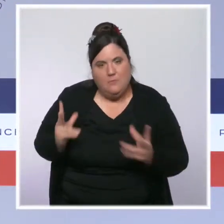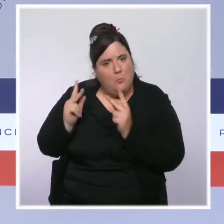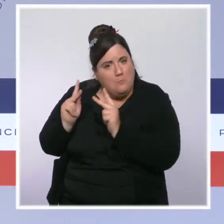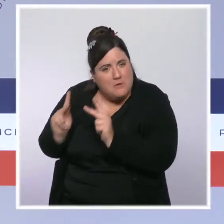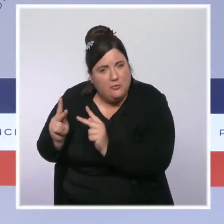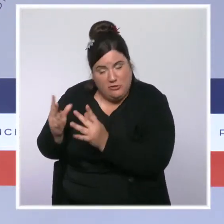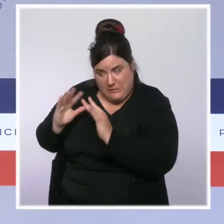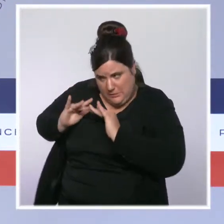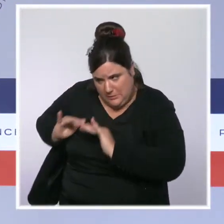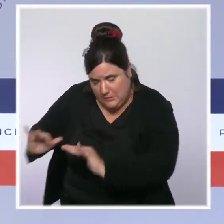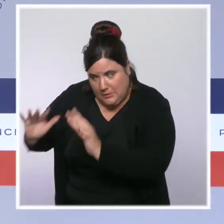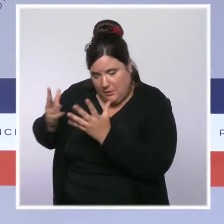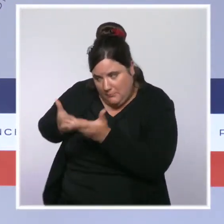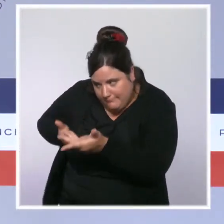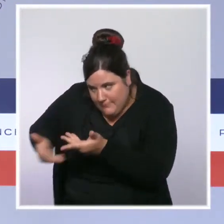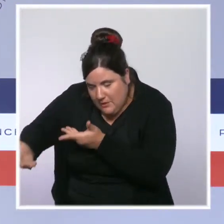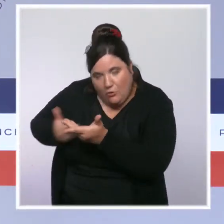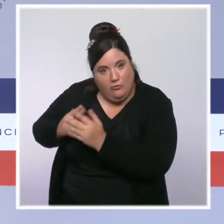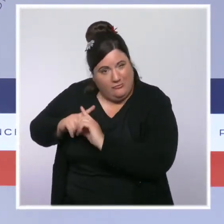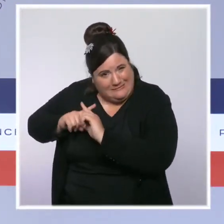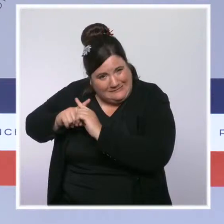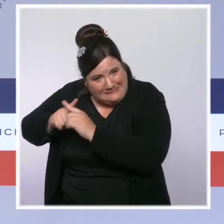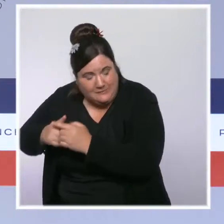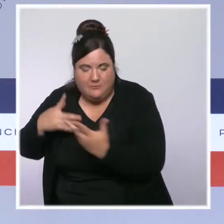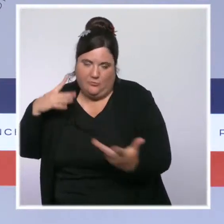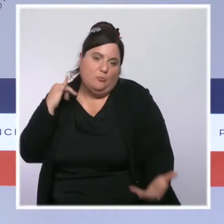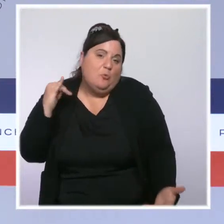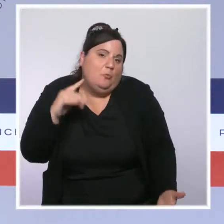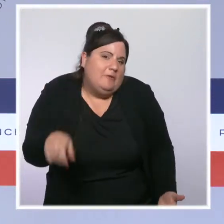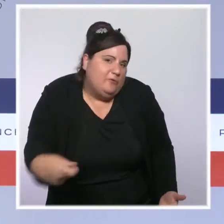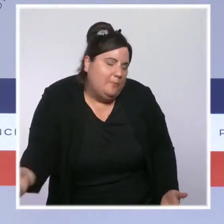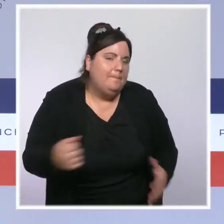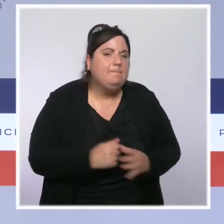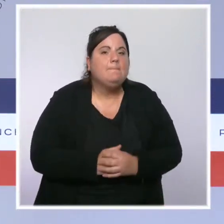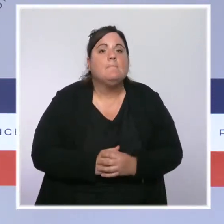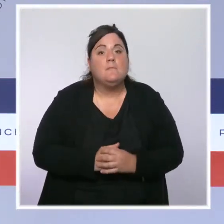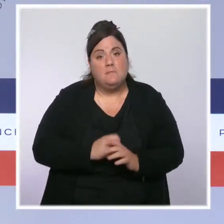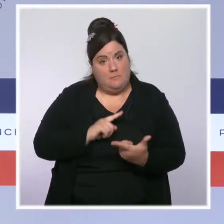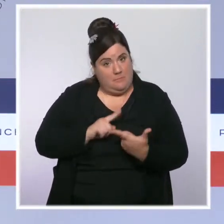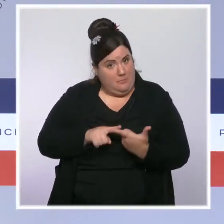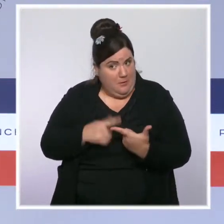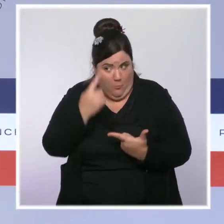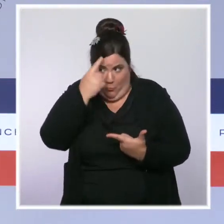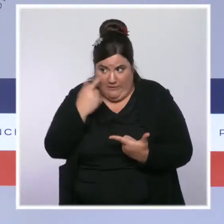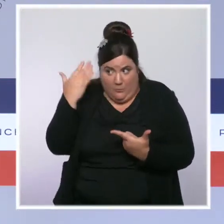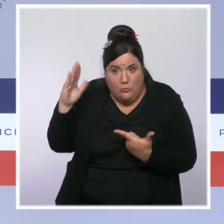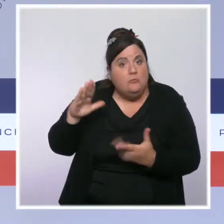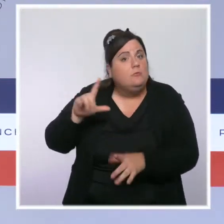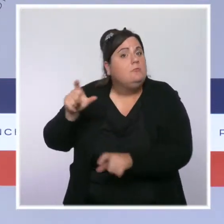d'échanges est évidemment beaucoup plus long. Soit parce que, s'agissant notamment des plus âgés, ils sont très isolés,